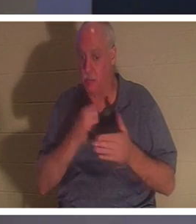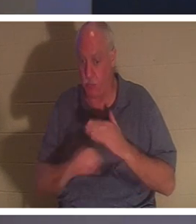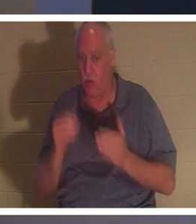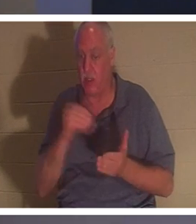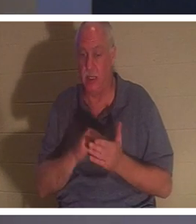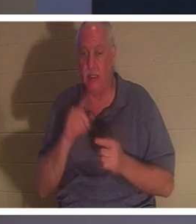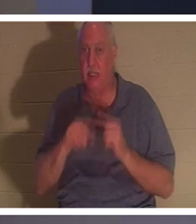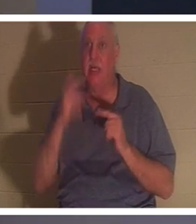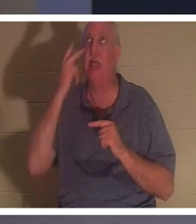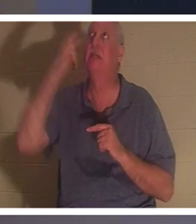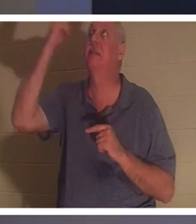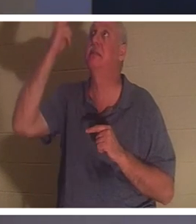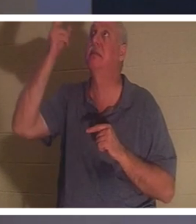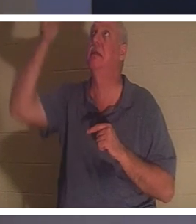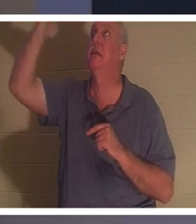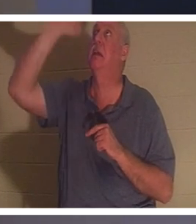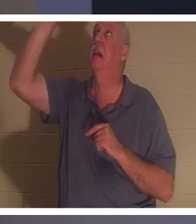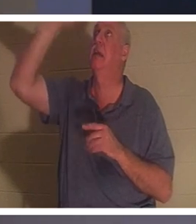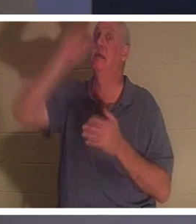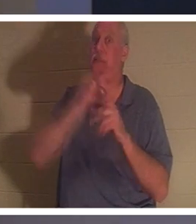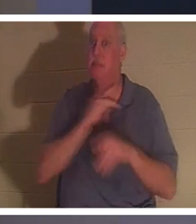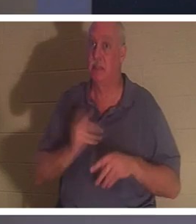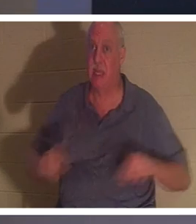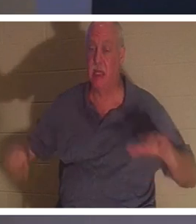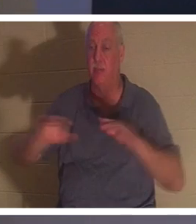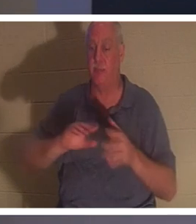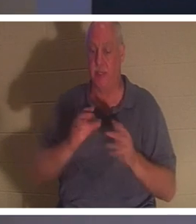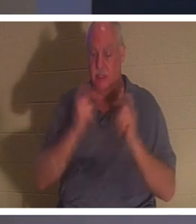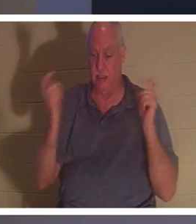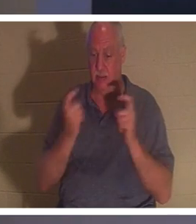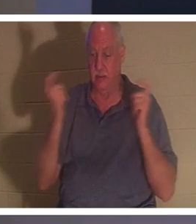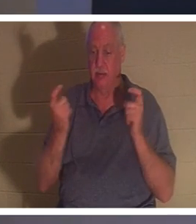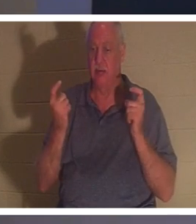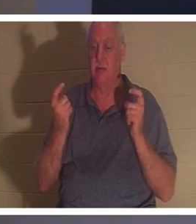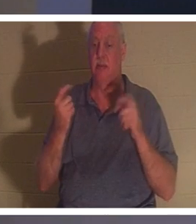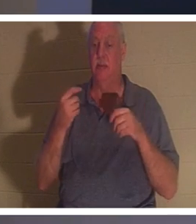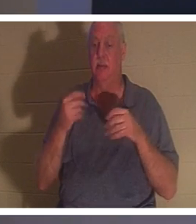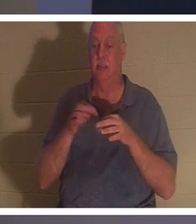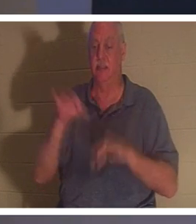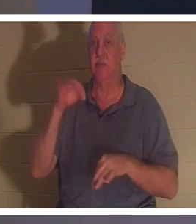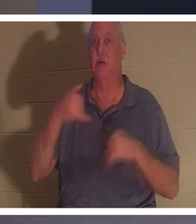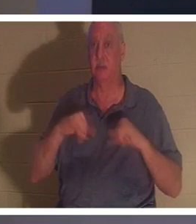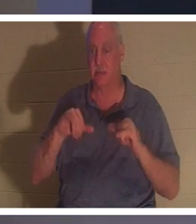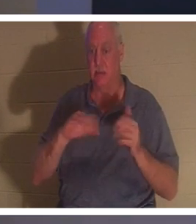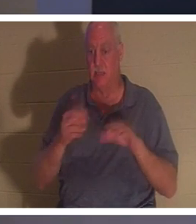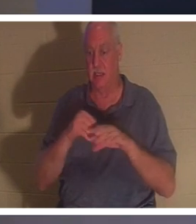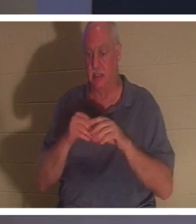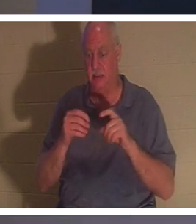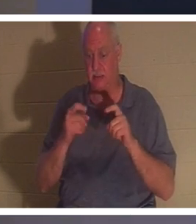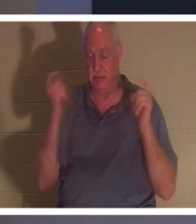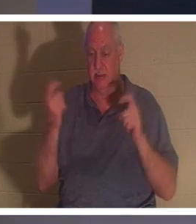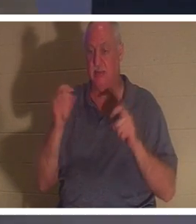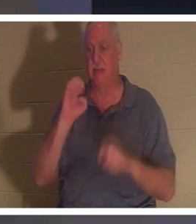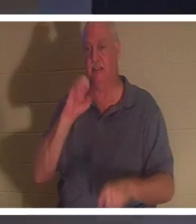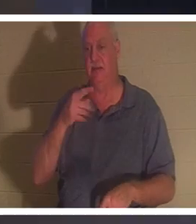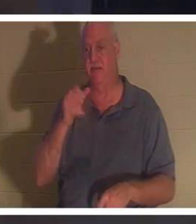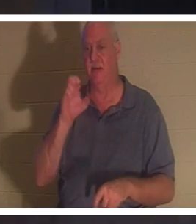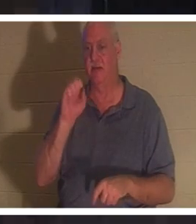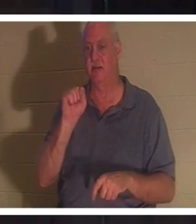彼の霊は罪、罪過と罪の中で死んだままです（エペソ人への手紙第２章１節）。誰かが